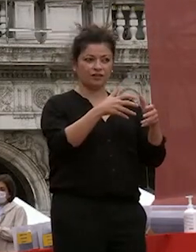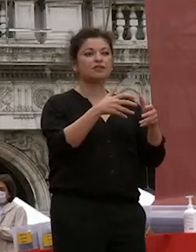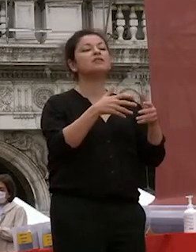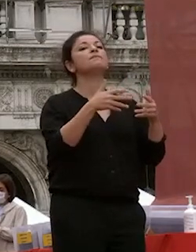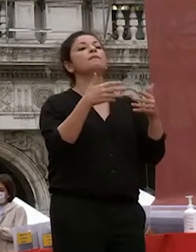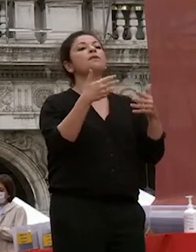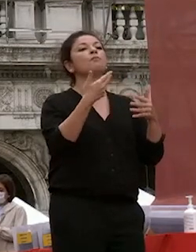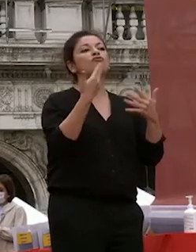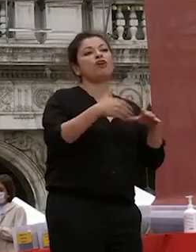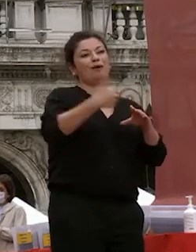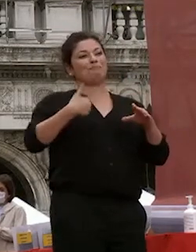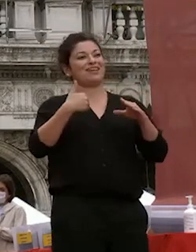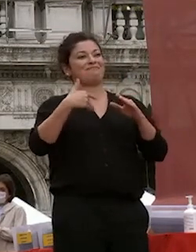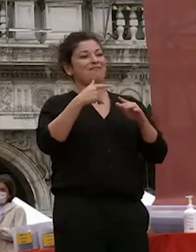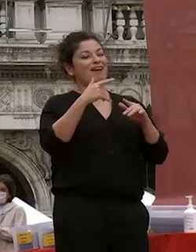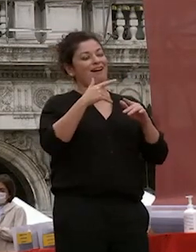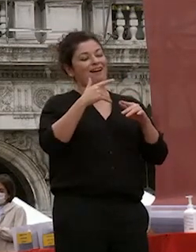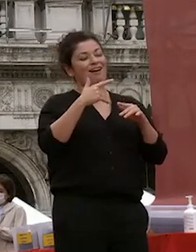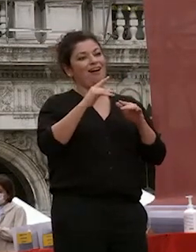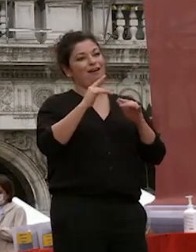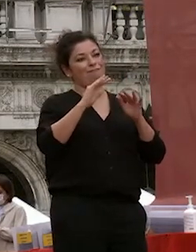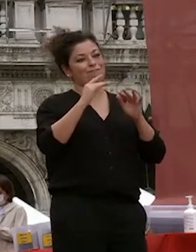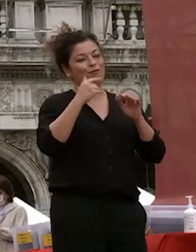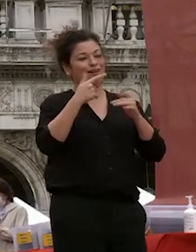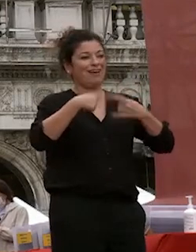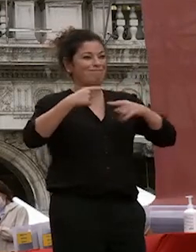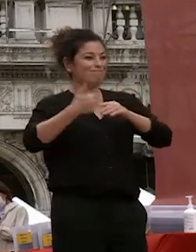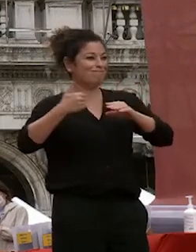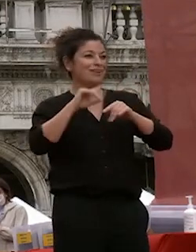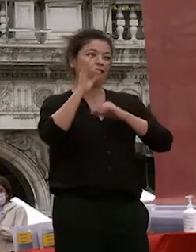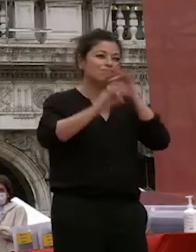giorni organizzare queste manifestazioni è difficile e complesso crea tanta